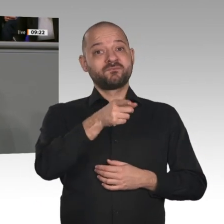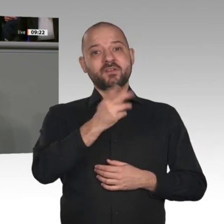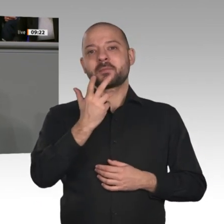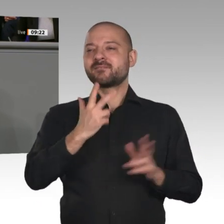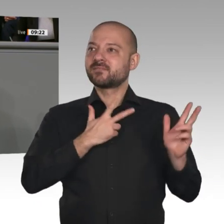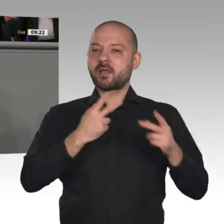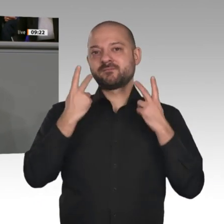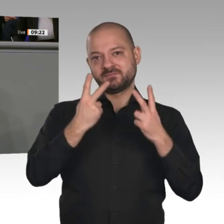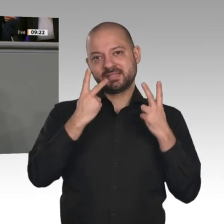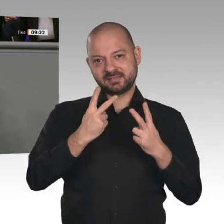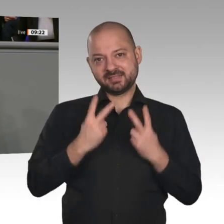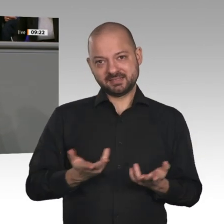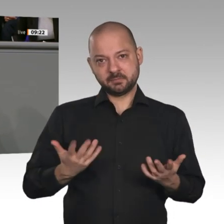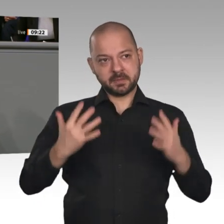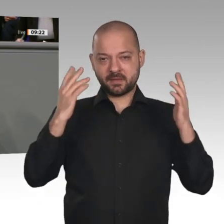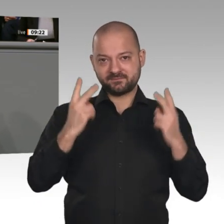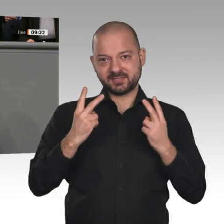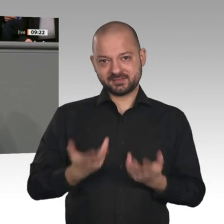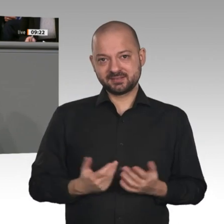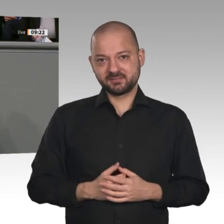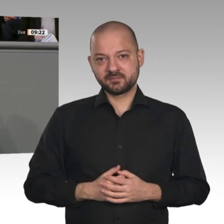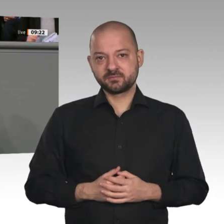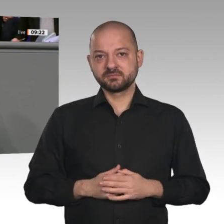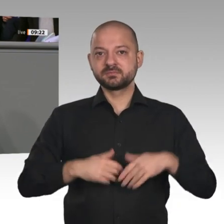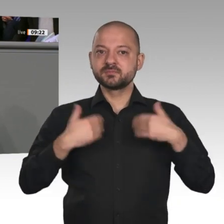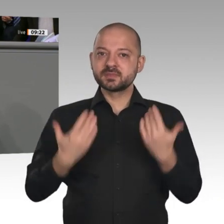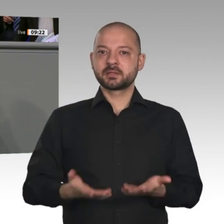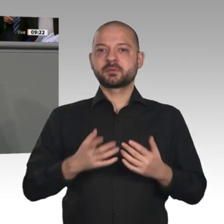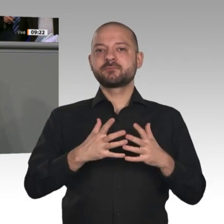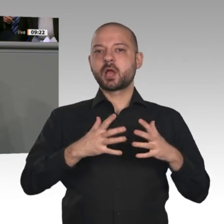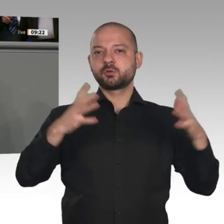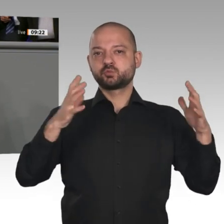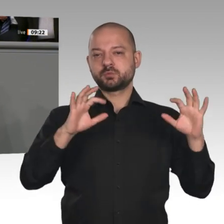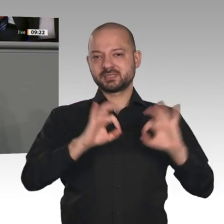ein wachsender Protektionismus und der Fachkräftemangel. Hinzu kommen die Herausforderungen der Klimakrise